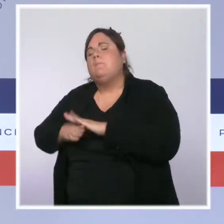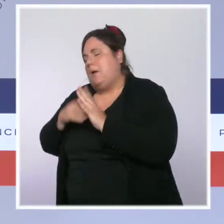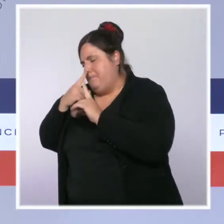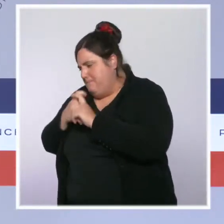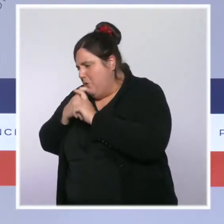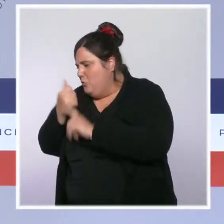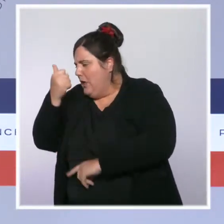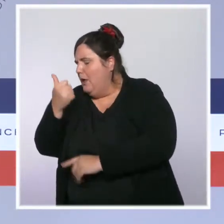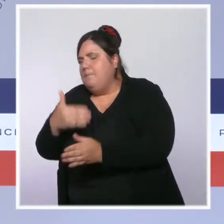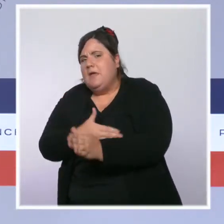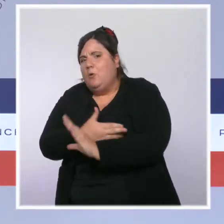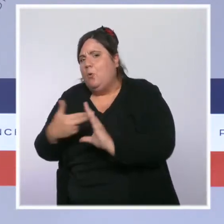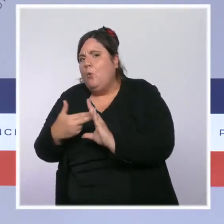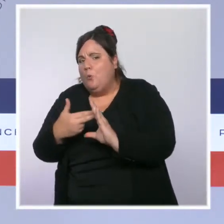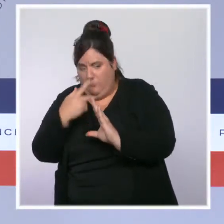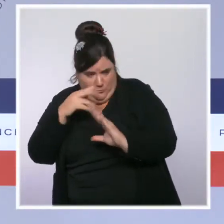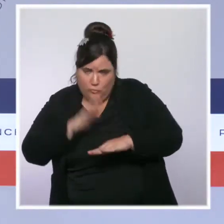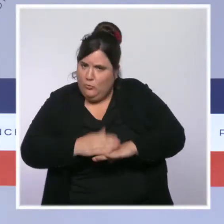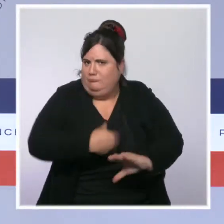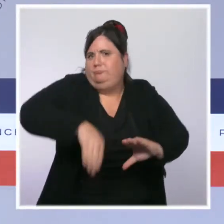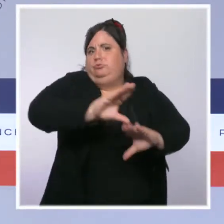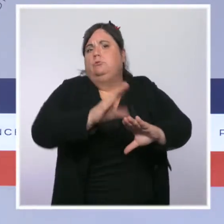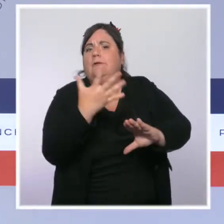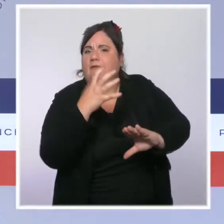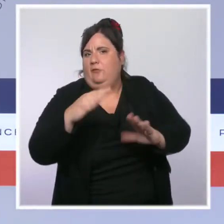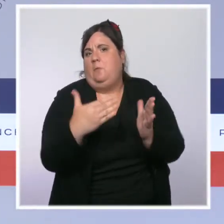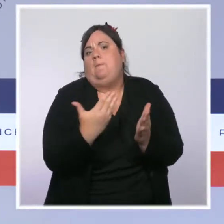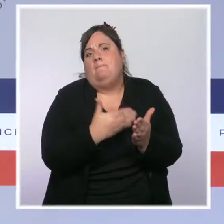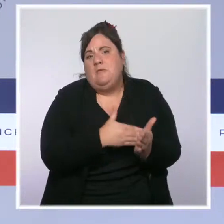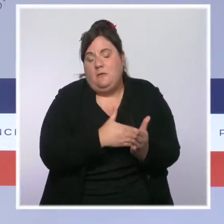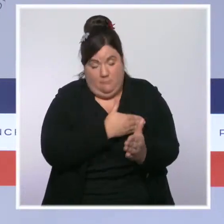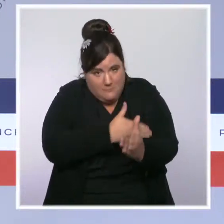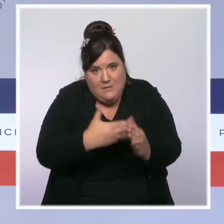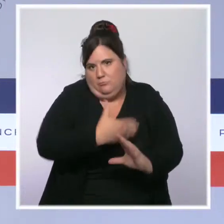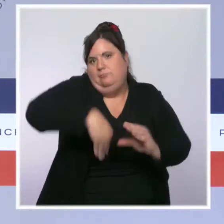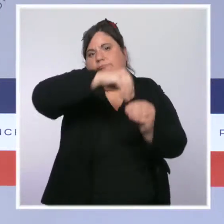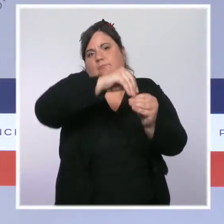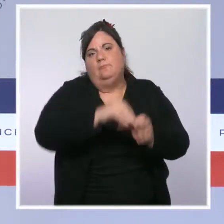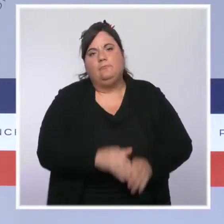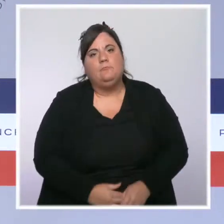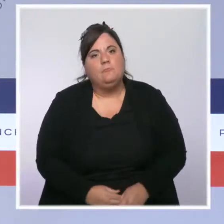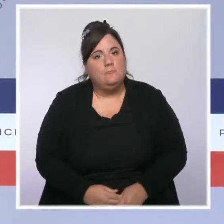Les moyens sont une chose mais nous avons mené aussi une lutte inflexible contre les délinquants,